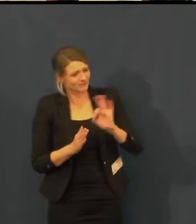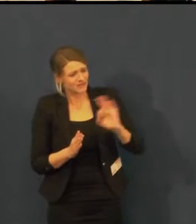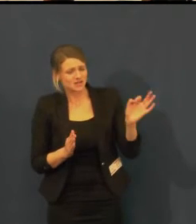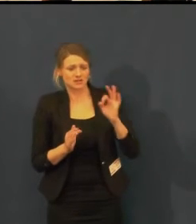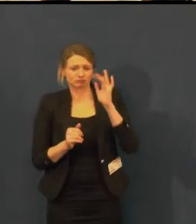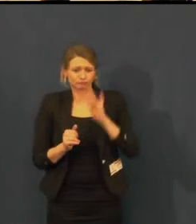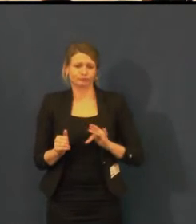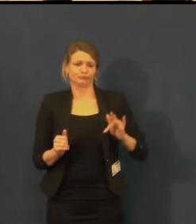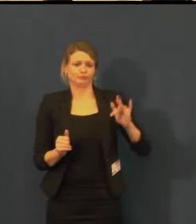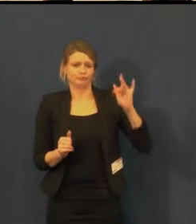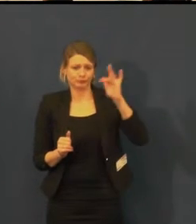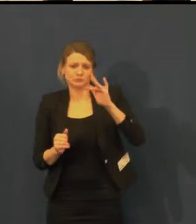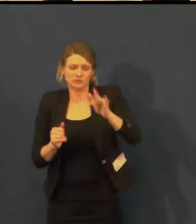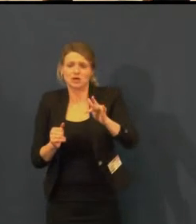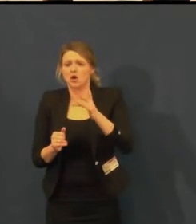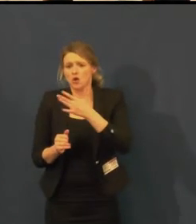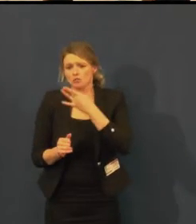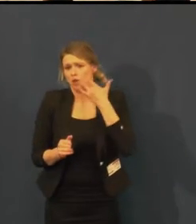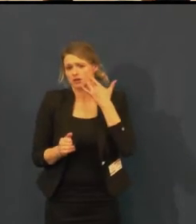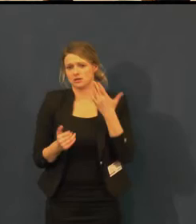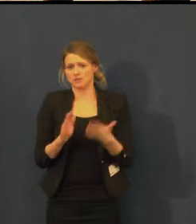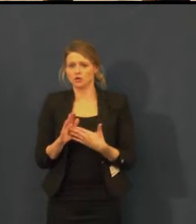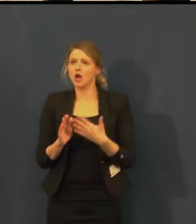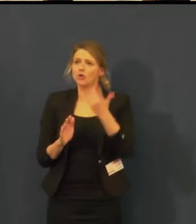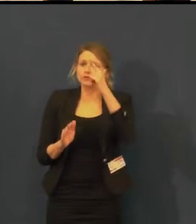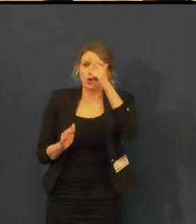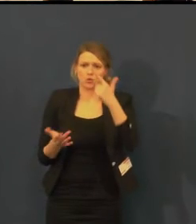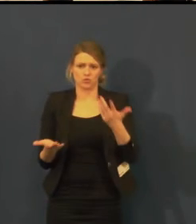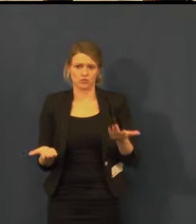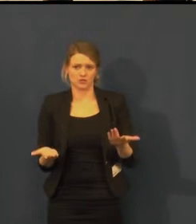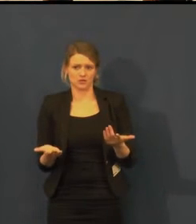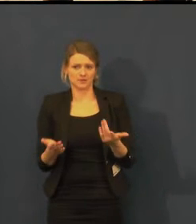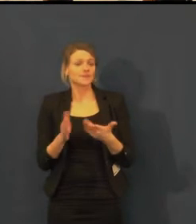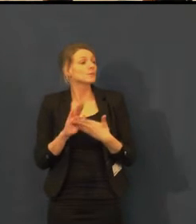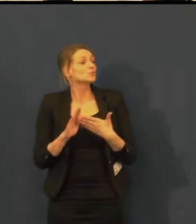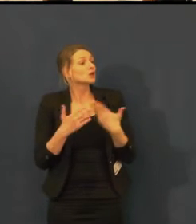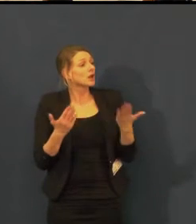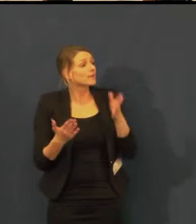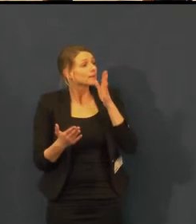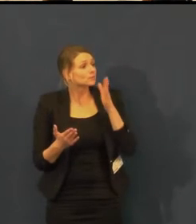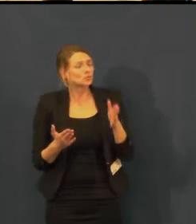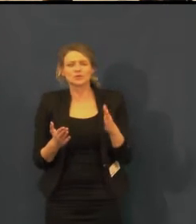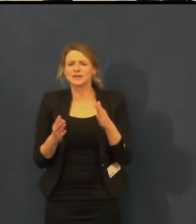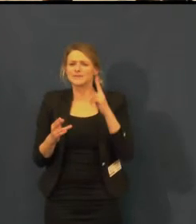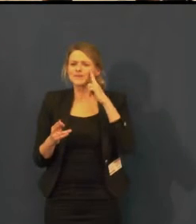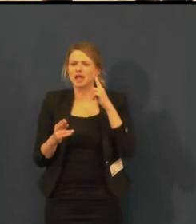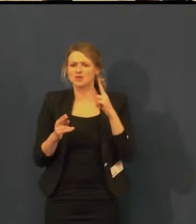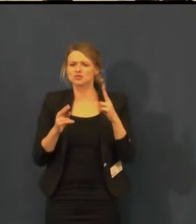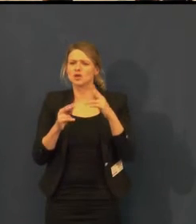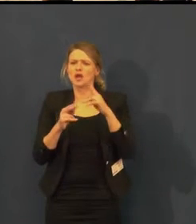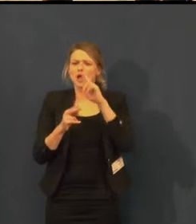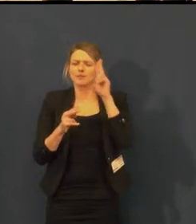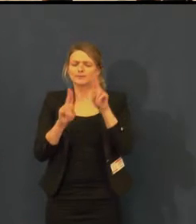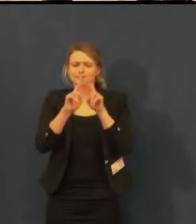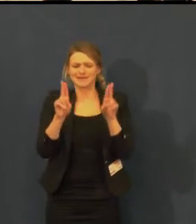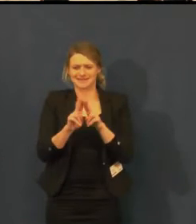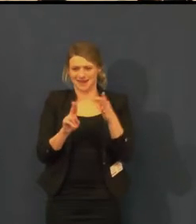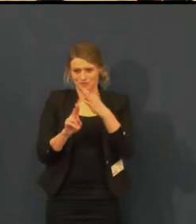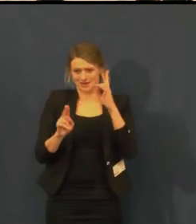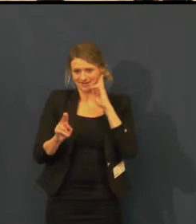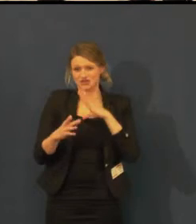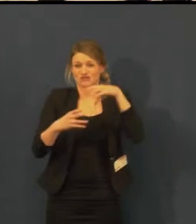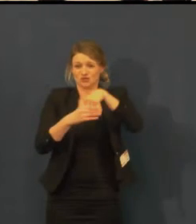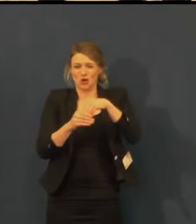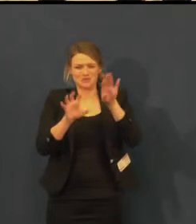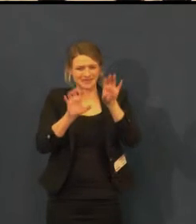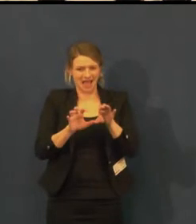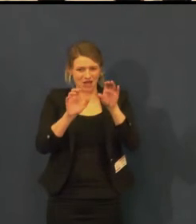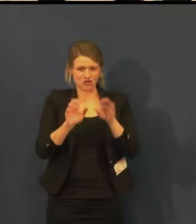A navrhuji, až bude zase Týden komunikace, tak že bychom to zorganizovali s Orbi Pontes